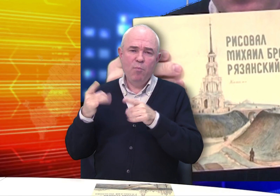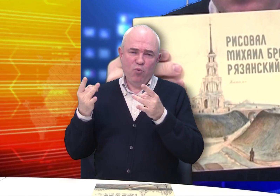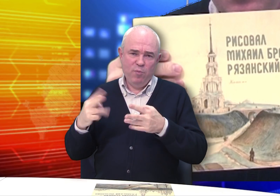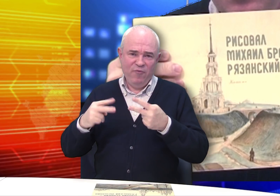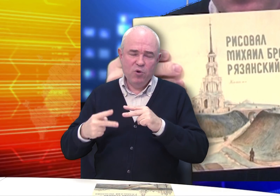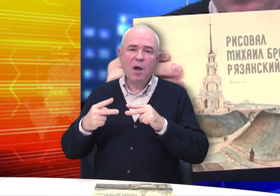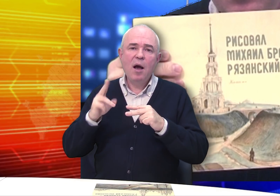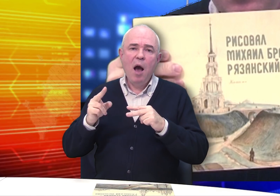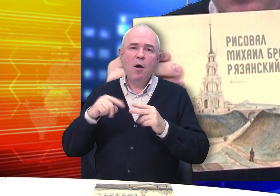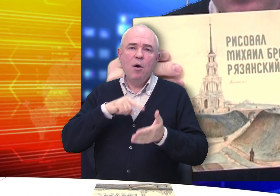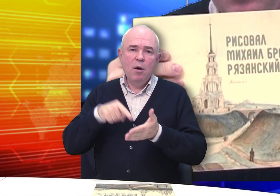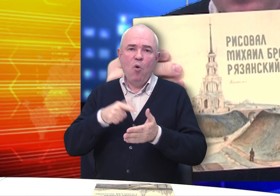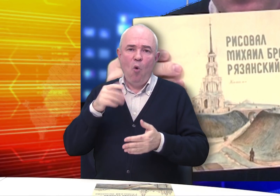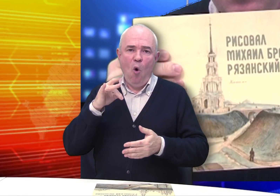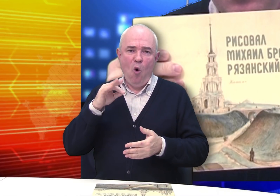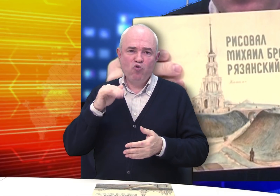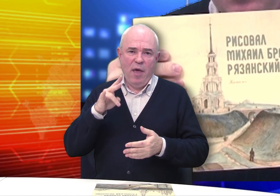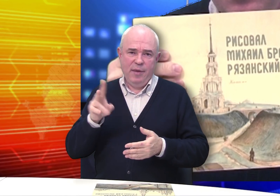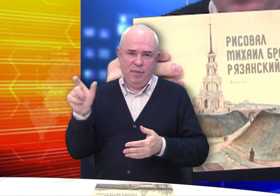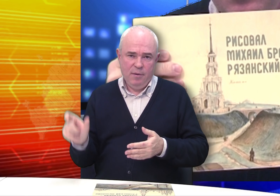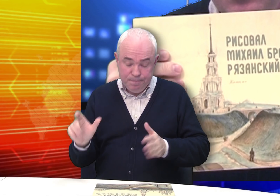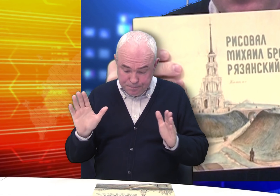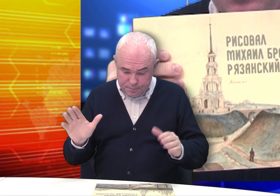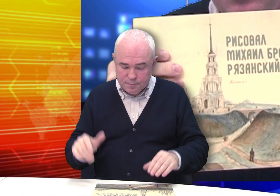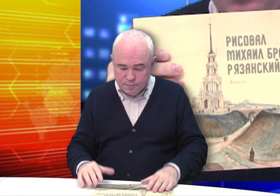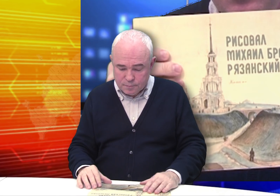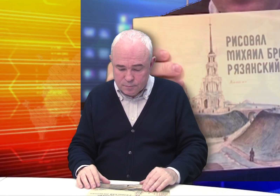Мещанин – это просто горожанин.